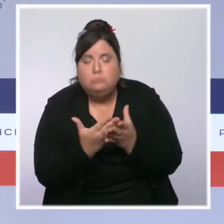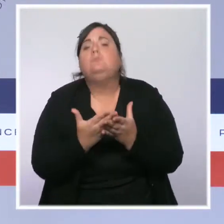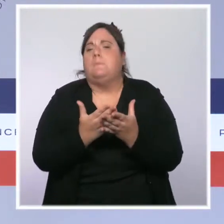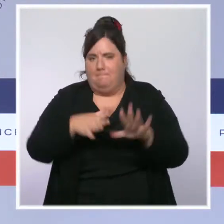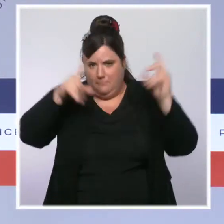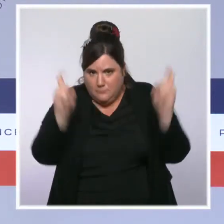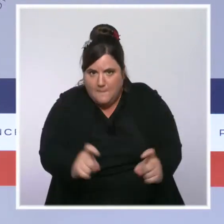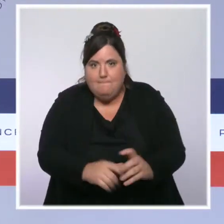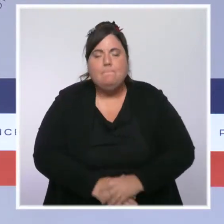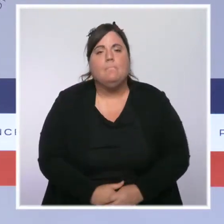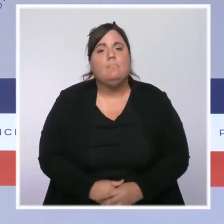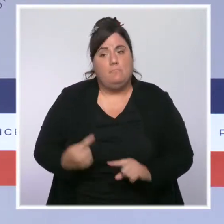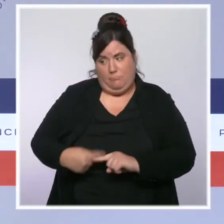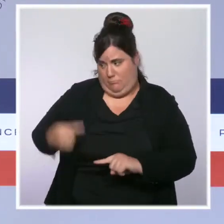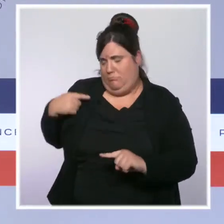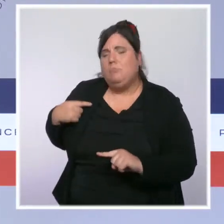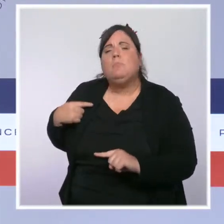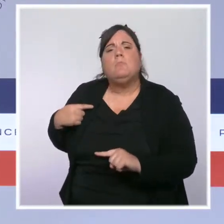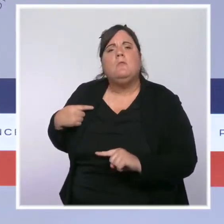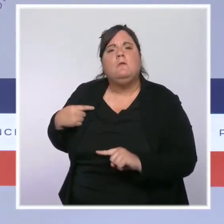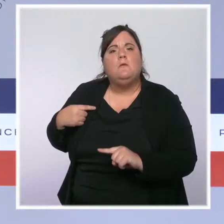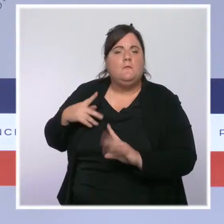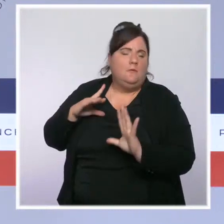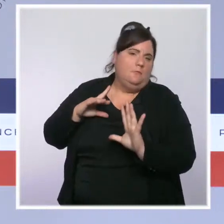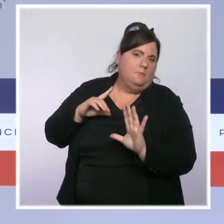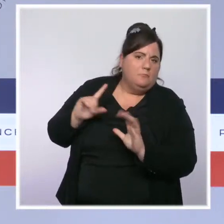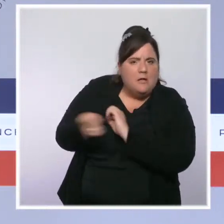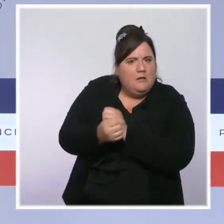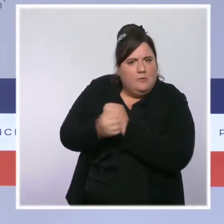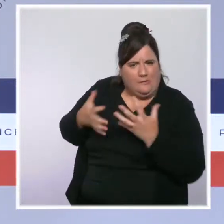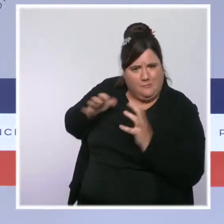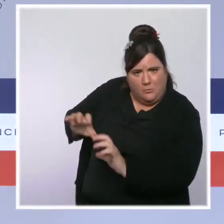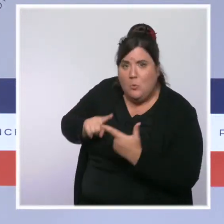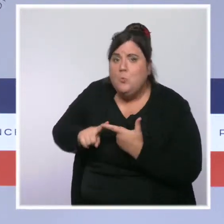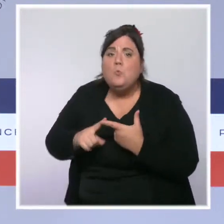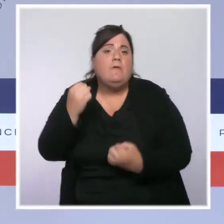On a compté 20 % de véhicules volés en moins. Ce sont 28 000 victimes en moins.